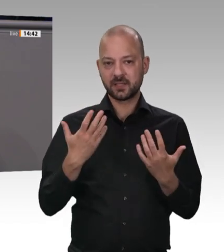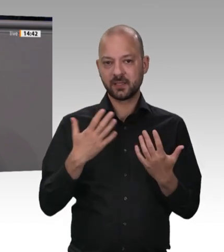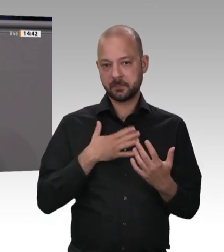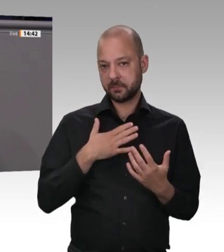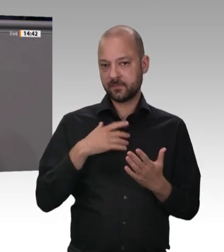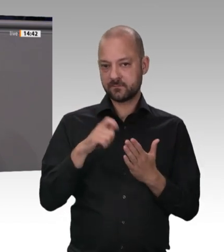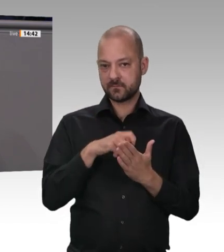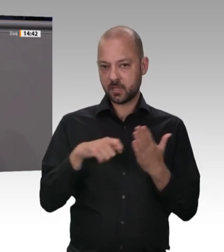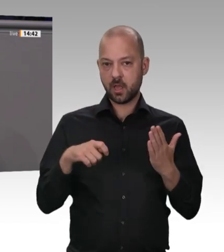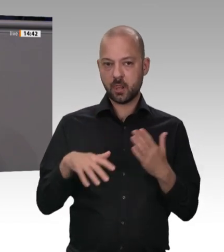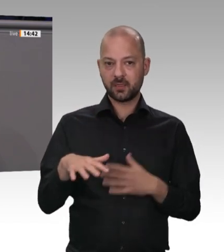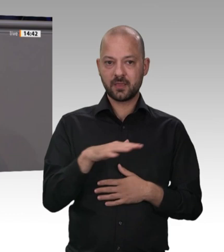sind, dass Quarantäne verhängt wird